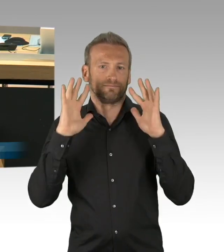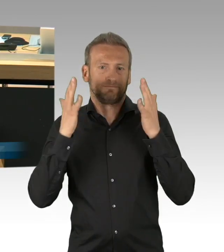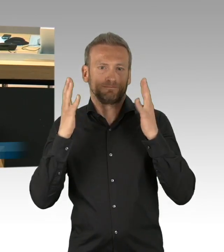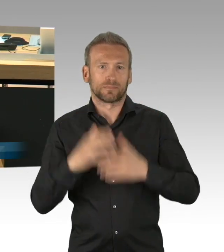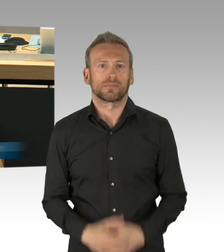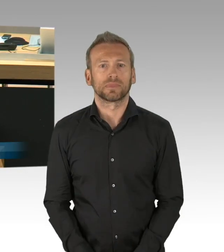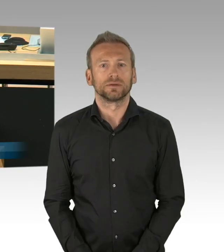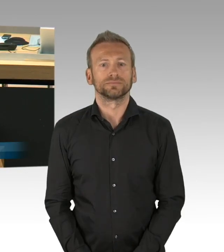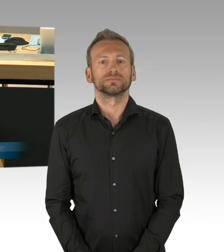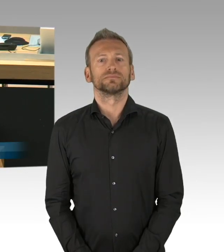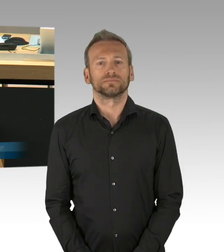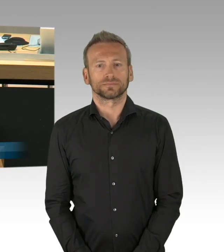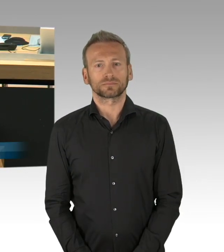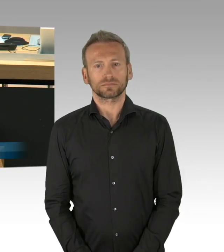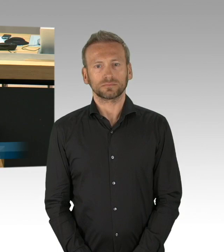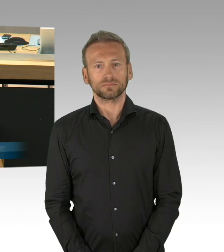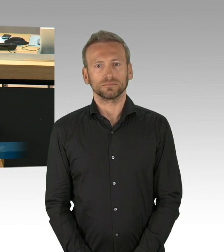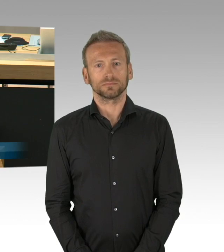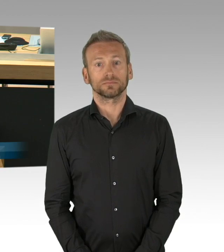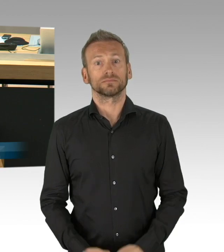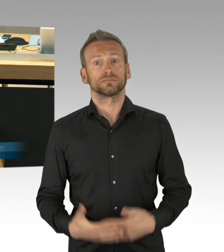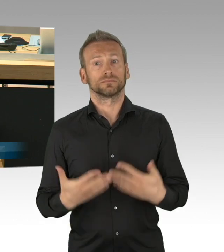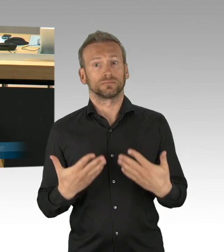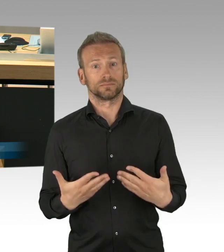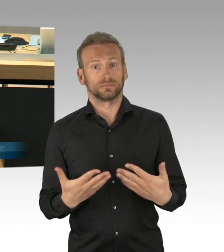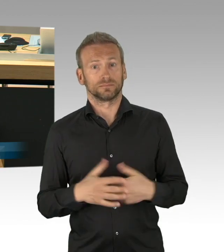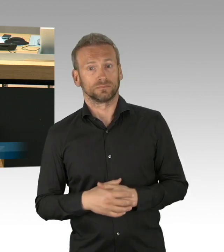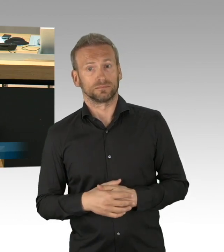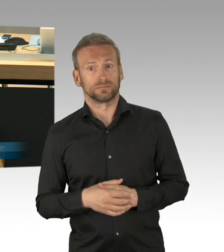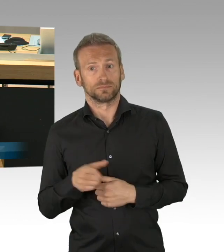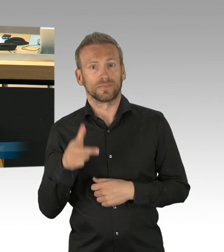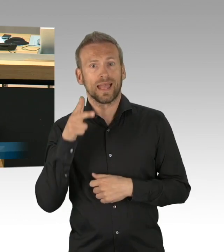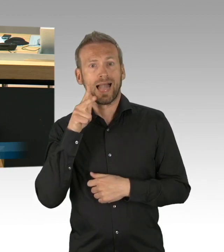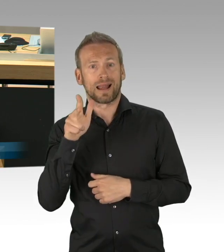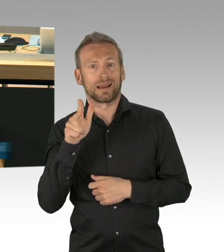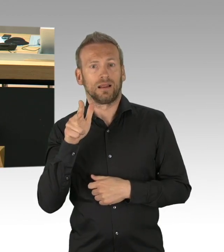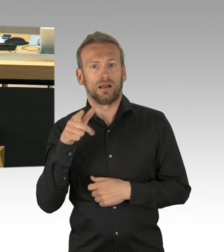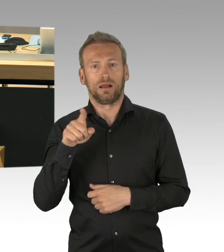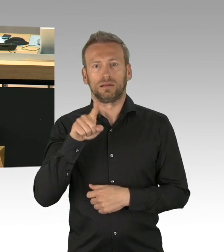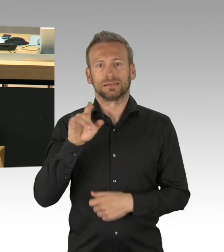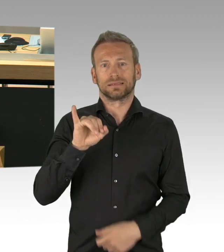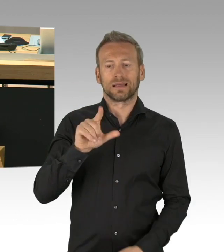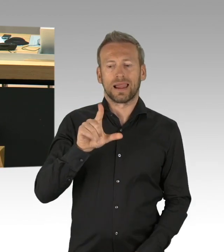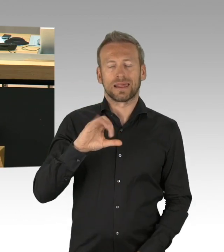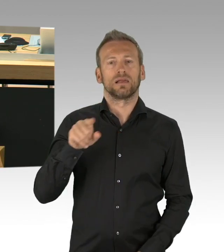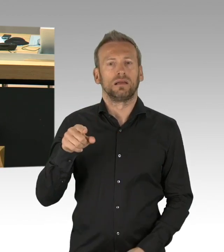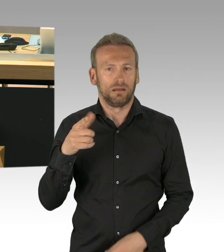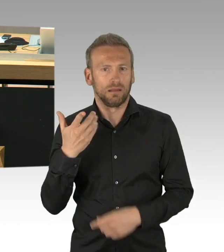erläutern. Wir reden hier in dieser Debatte nicht über die Wichtigkeit eines Themas, sondern über die Dringlichkeit eines Antrags.